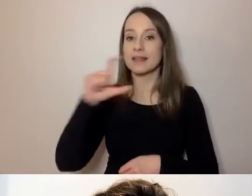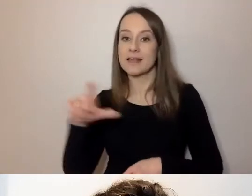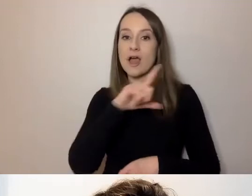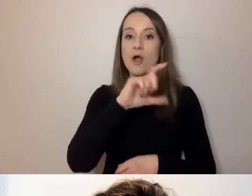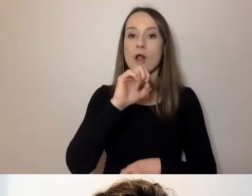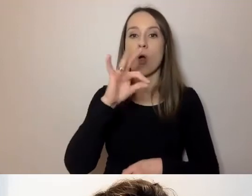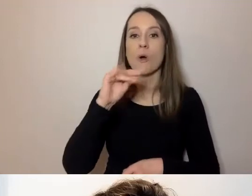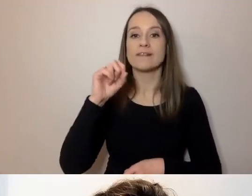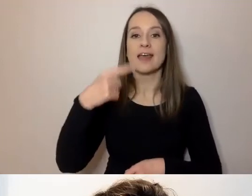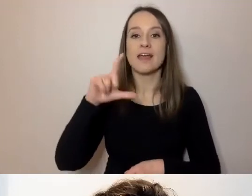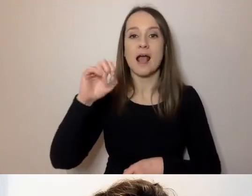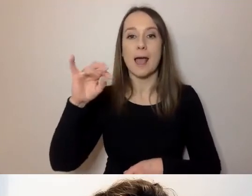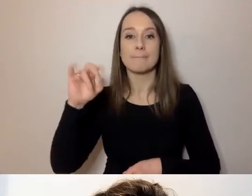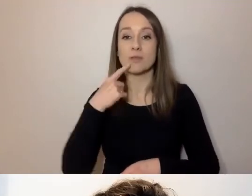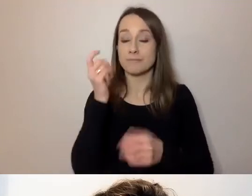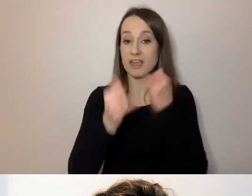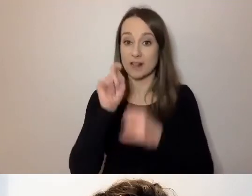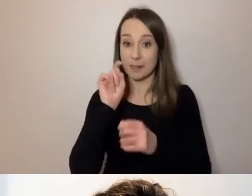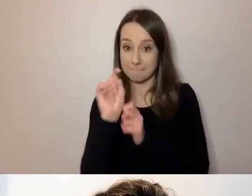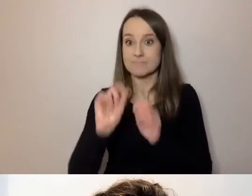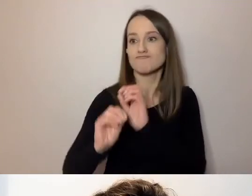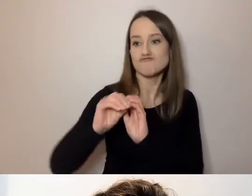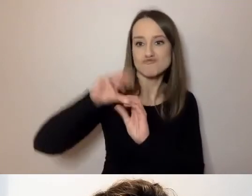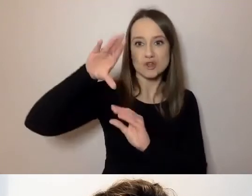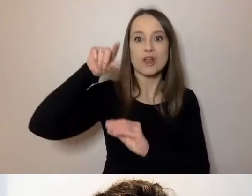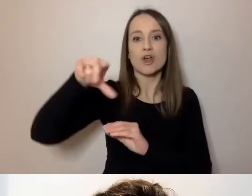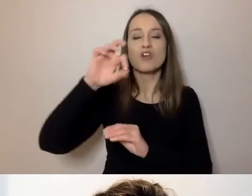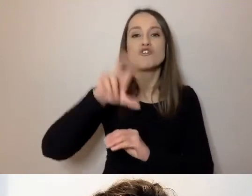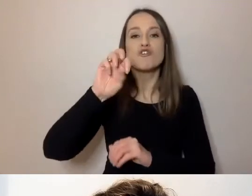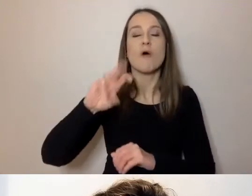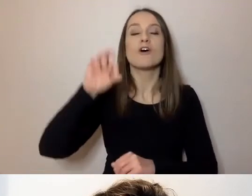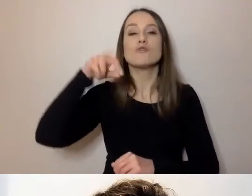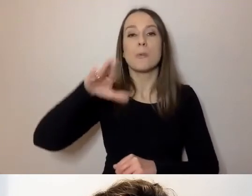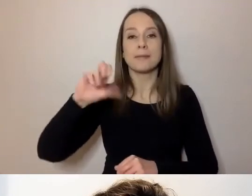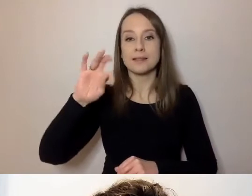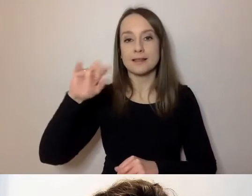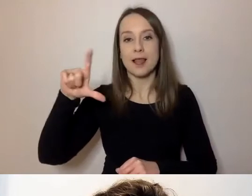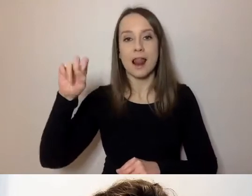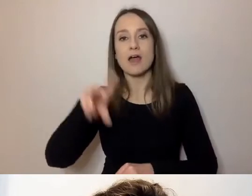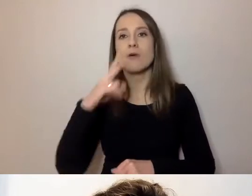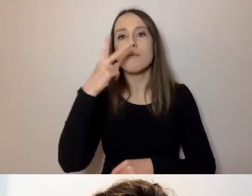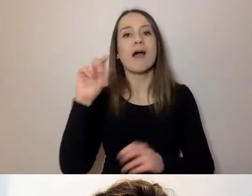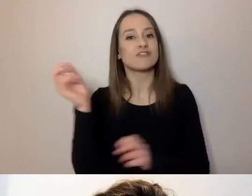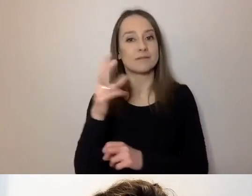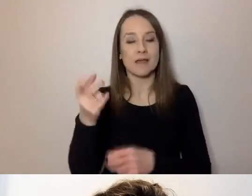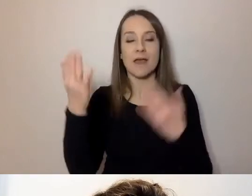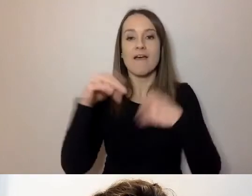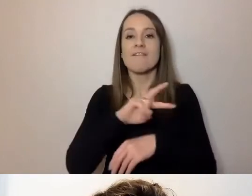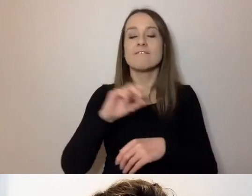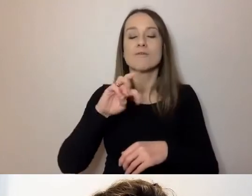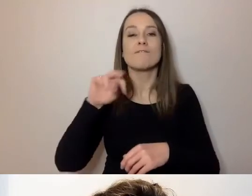Po kliknięciu rozwinie się menu: Show Subtitle - pokaż napisy, View Full Transcript - pokaż pełną transkrypcję,